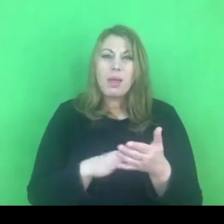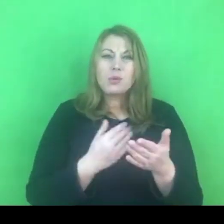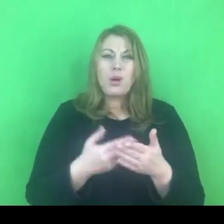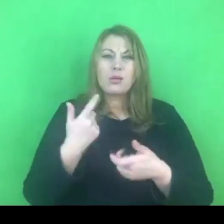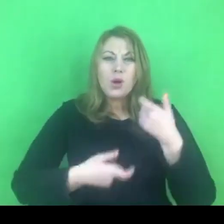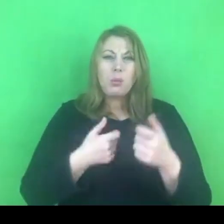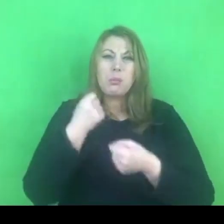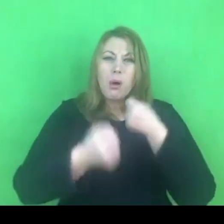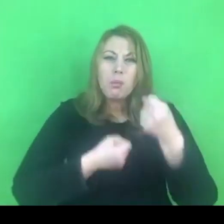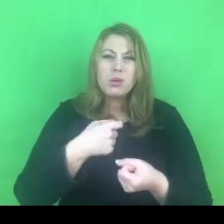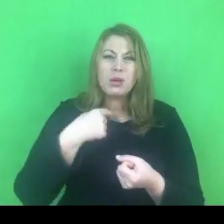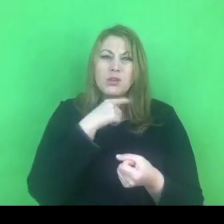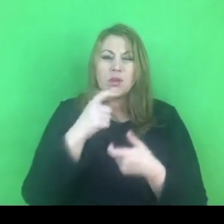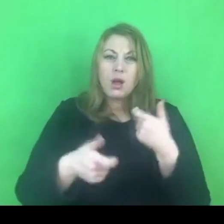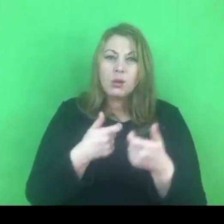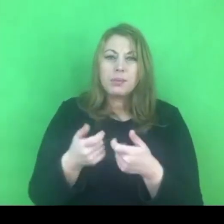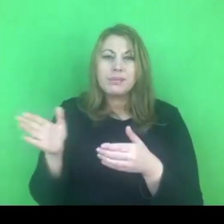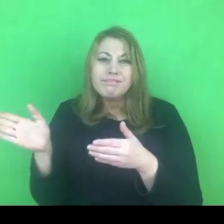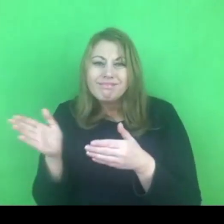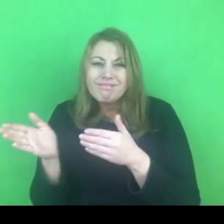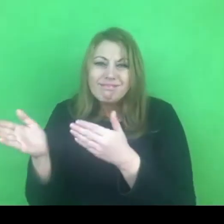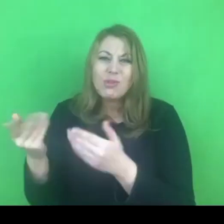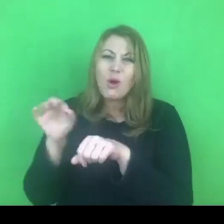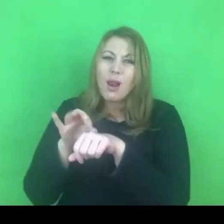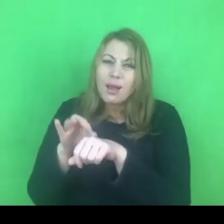terapeutycznych jest bardzo trudne.